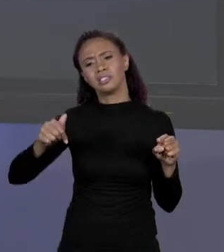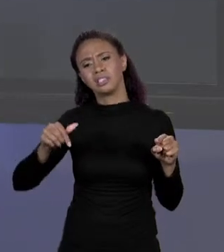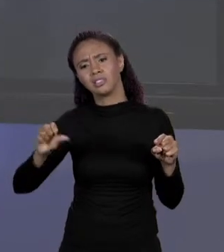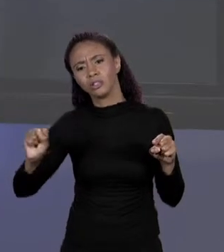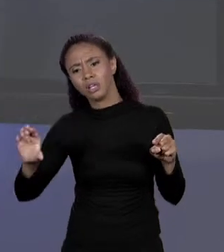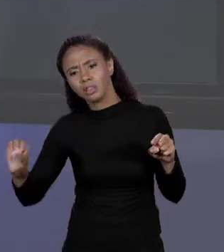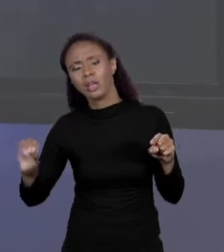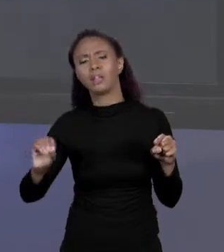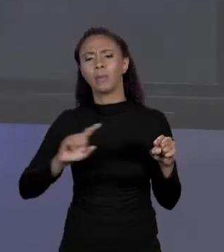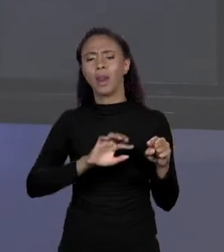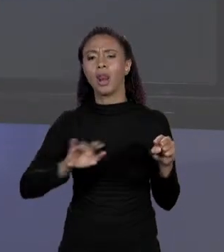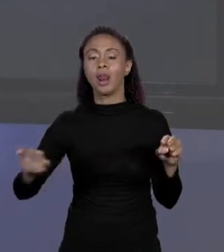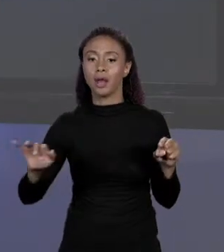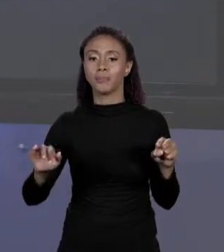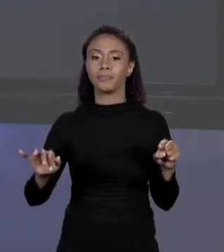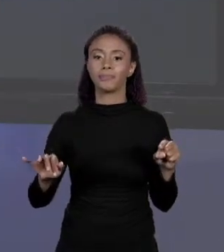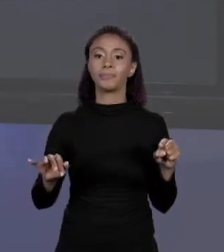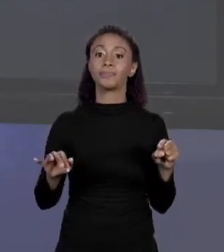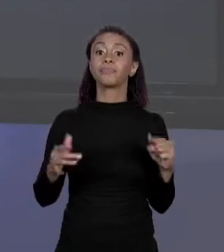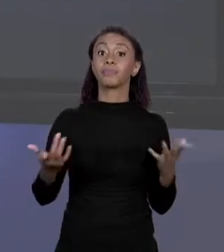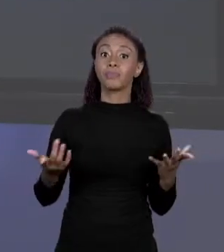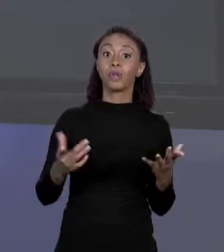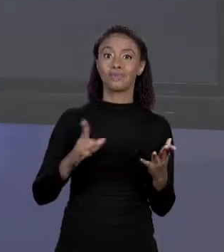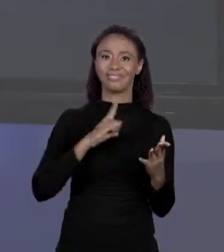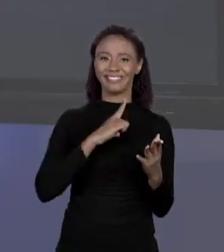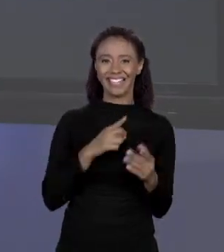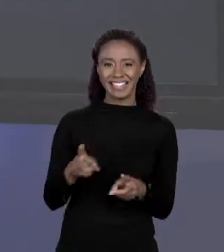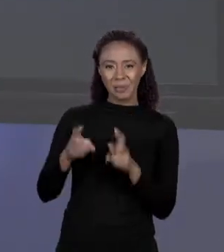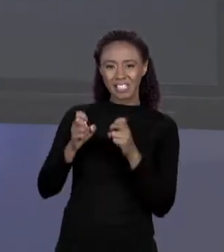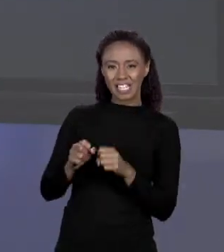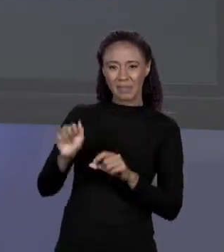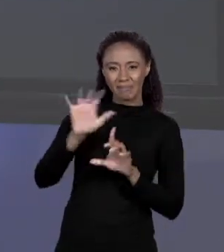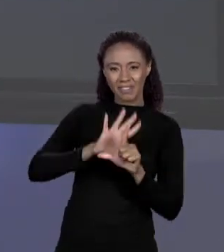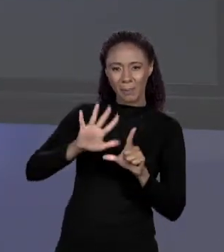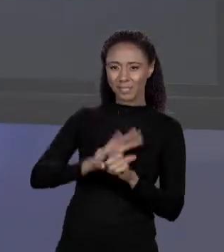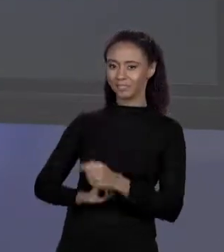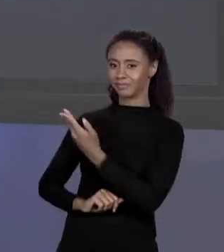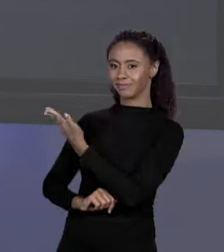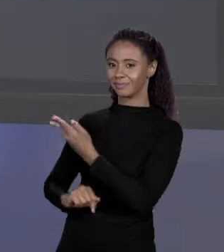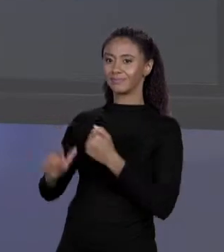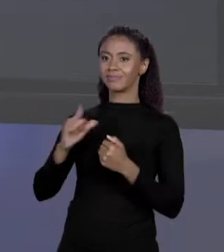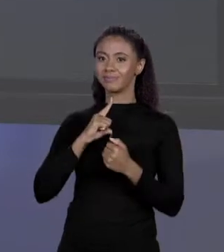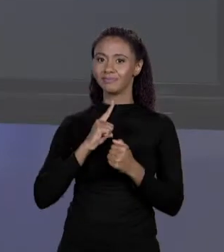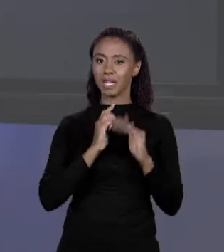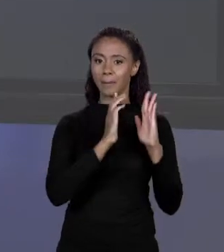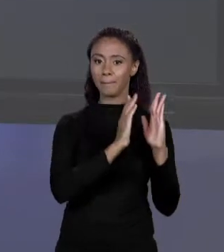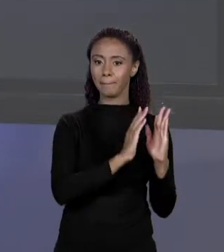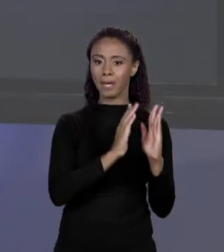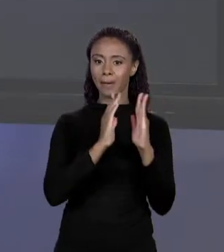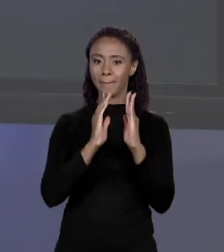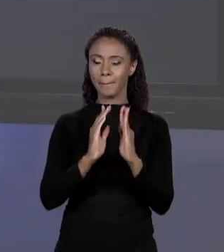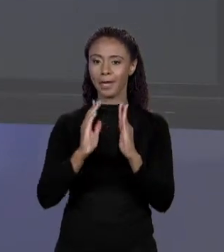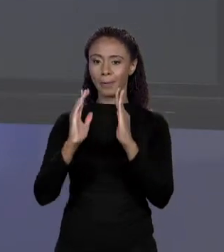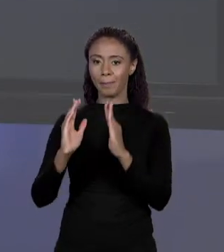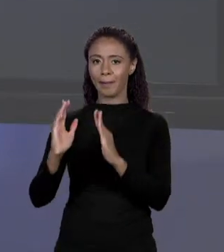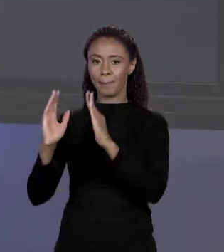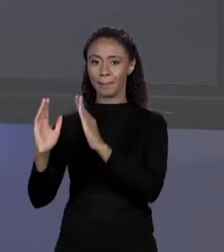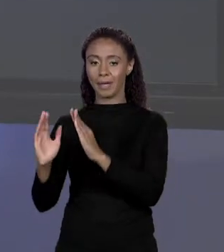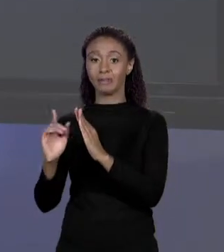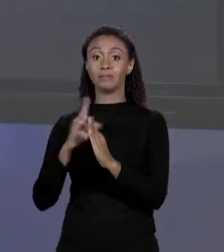VOCÊ RESERVE NA MEMÓRIA UM ESPAÇO SUFICIENTE PARA QUATRO "DOUBLES" CONSECUTIVOS, UM "DOUBLE" TEM OITO "BYTES",